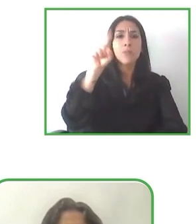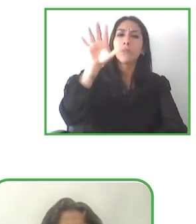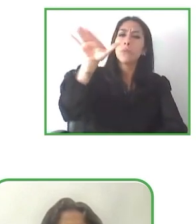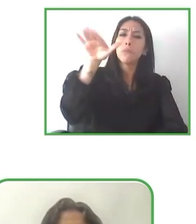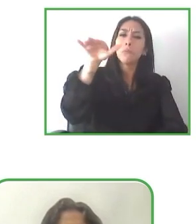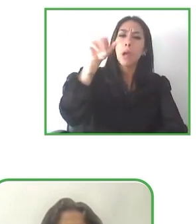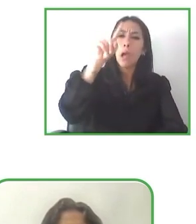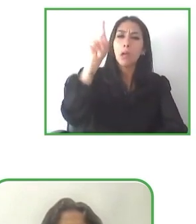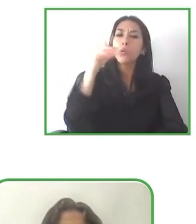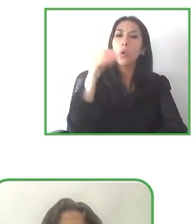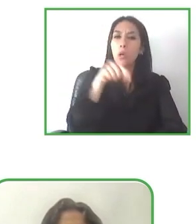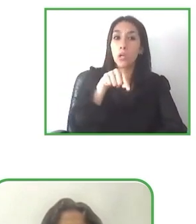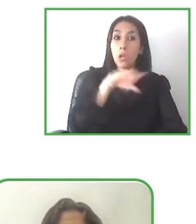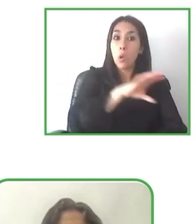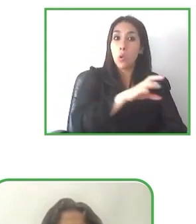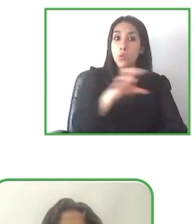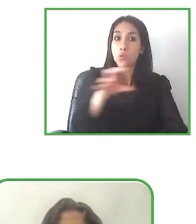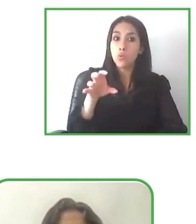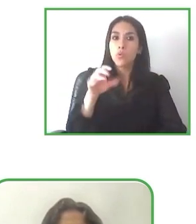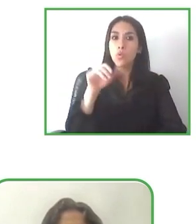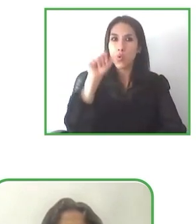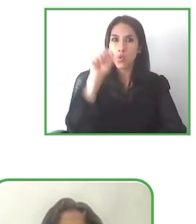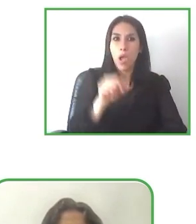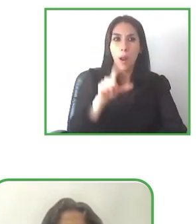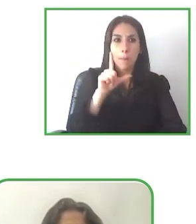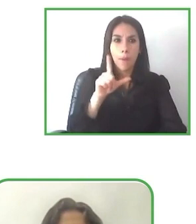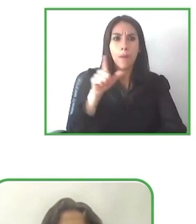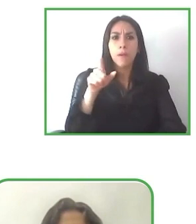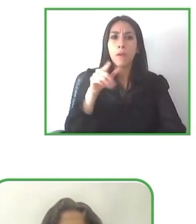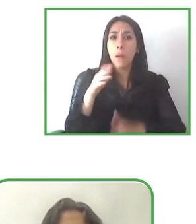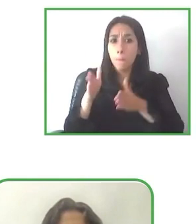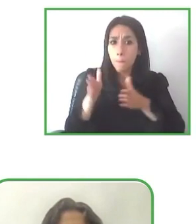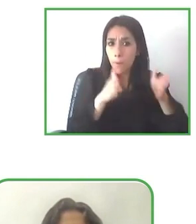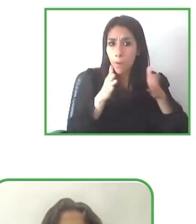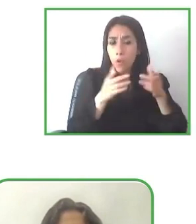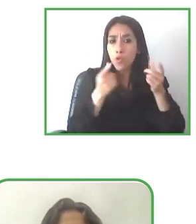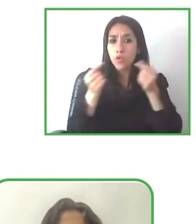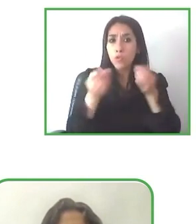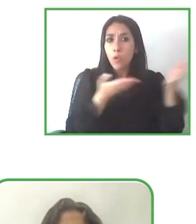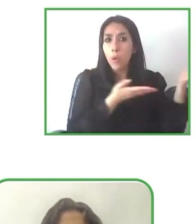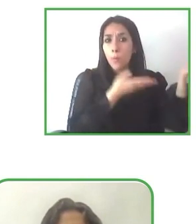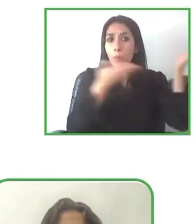Ahora Bastienne de un proyecto francamente interesante, LatinAmerica for all.